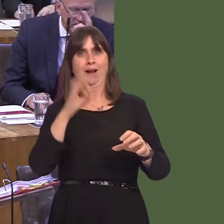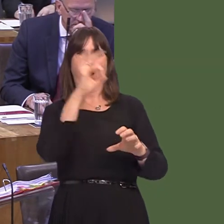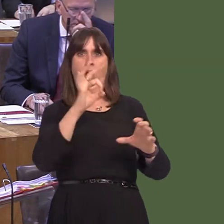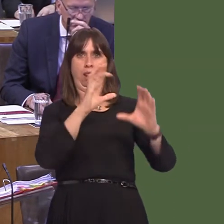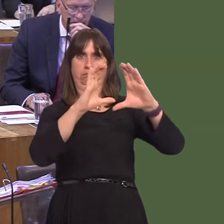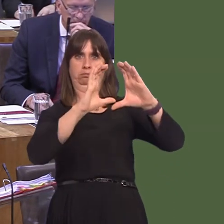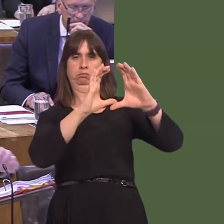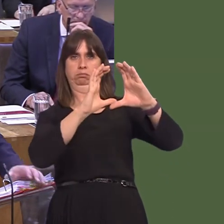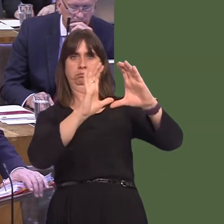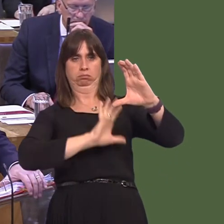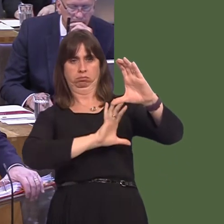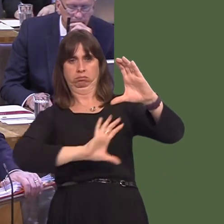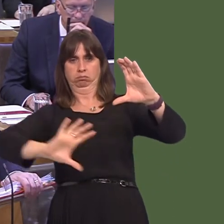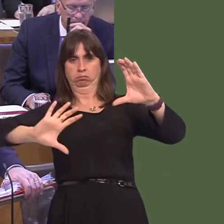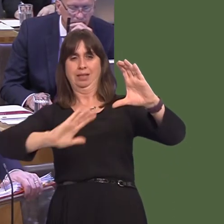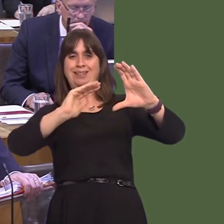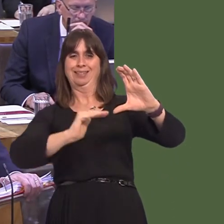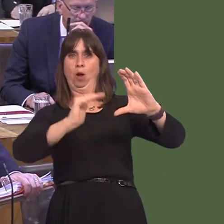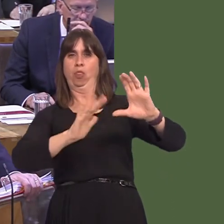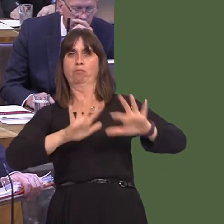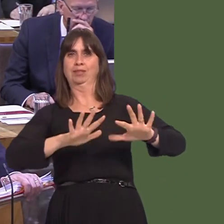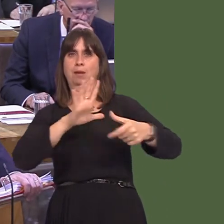stays in place, across the whole of southern Britain particularly. You don't have to be